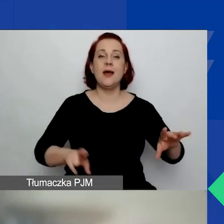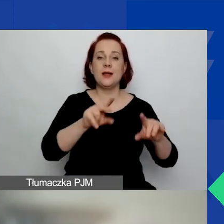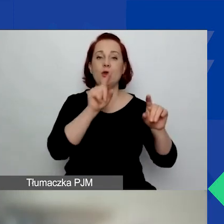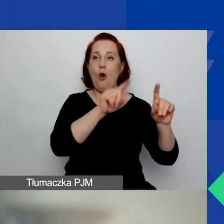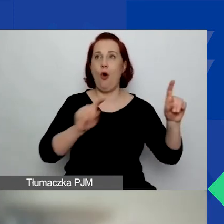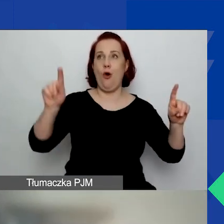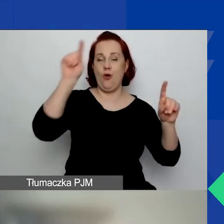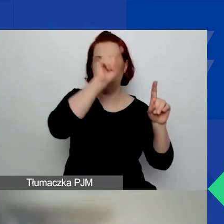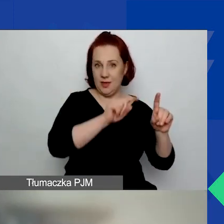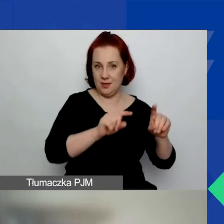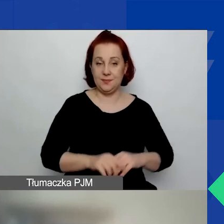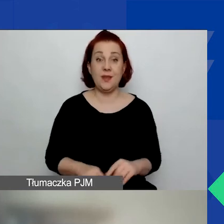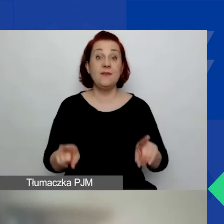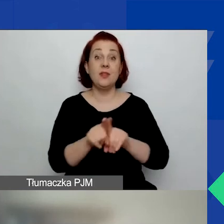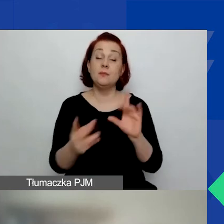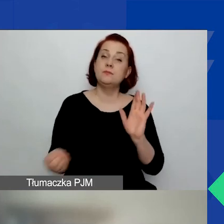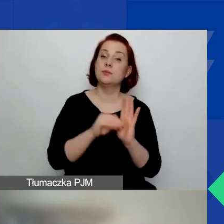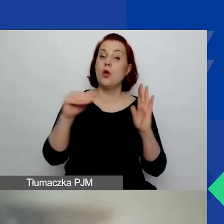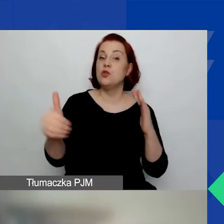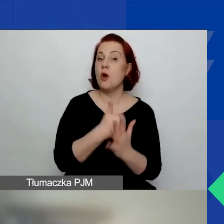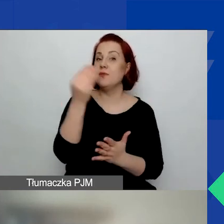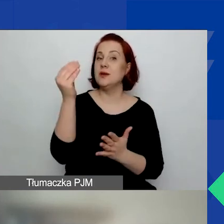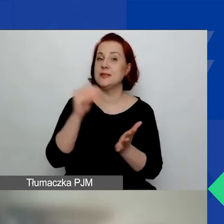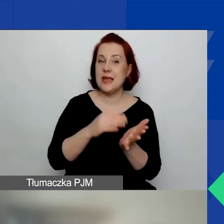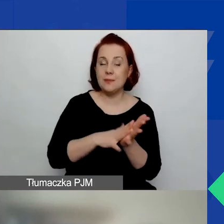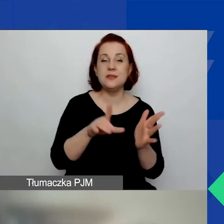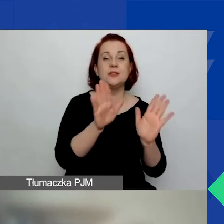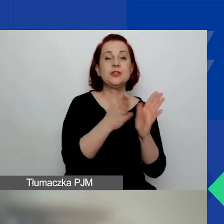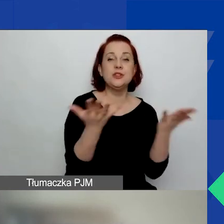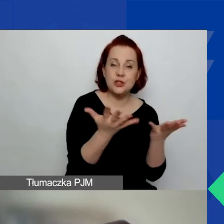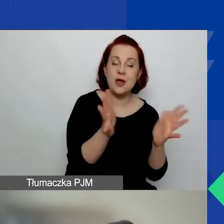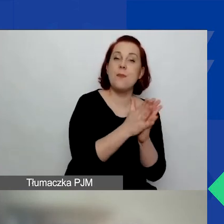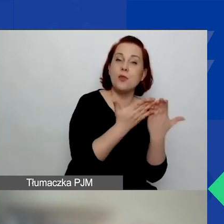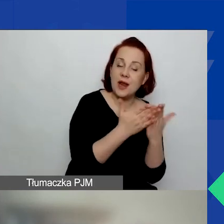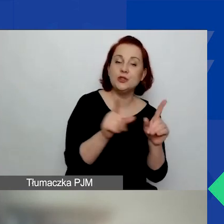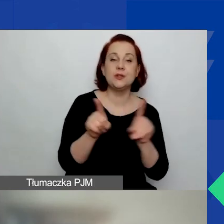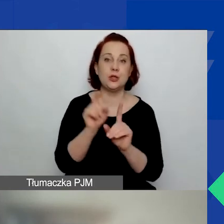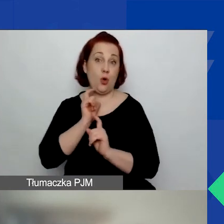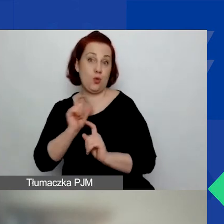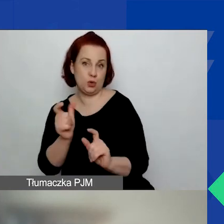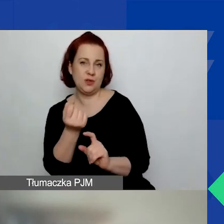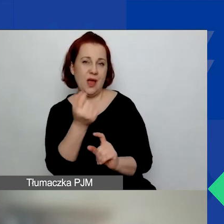Tu są nowe zapisy w podręczniku i w ogłoszeniu, o których zaraz powiem bardziej ogólnie.